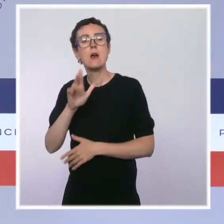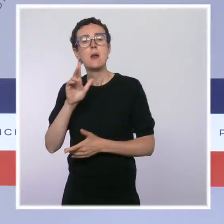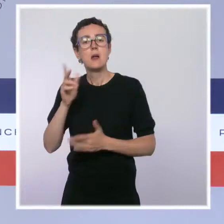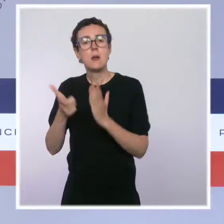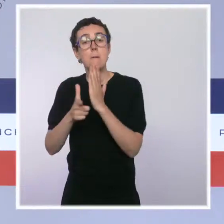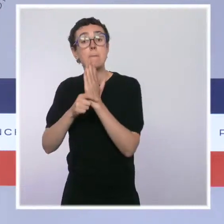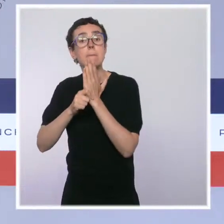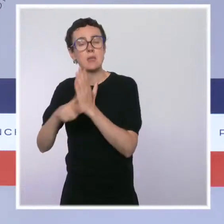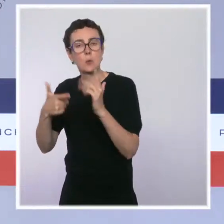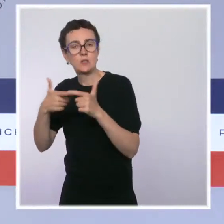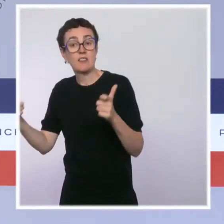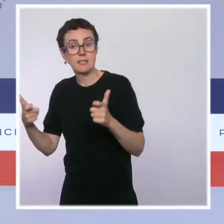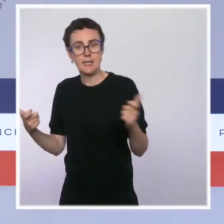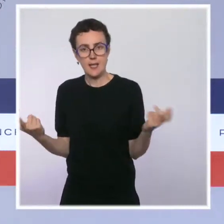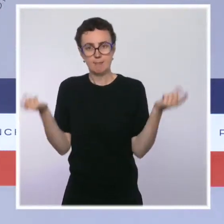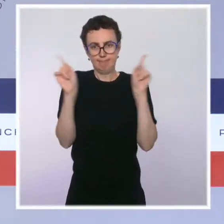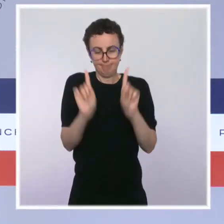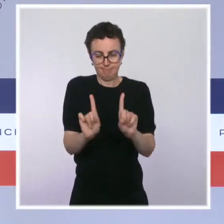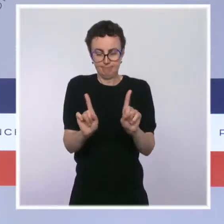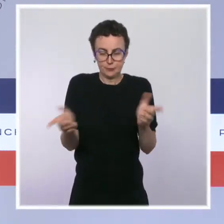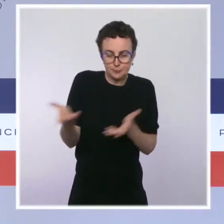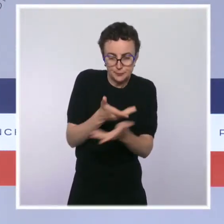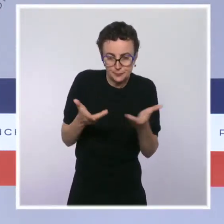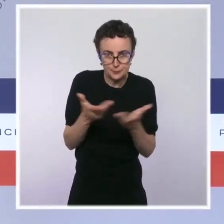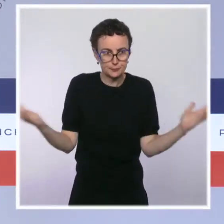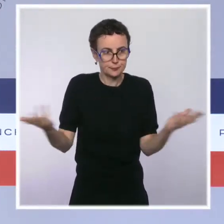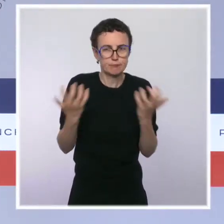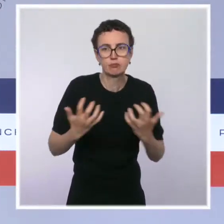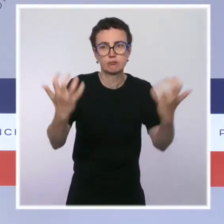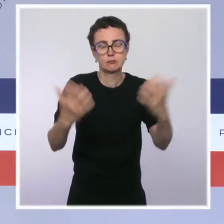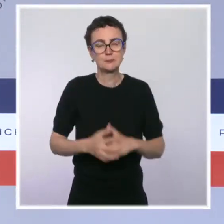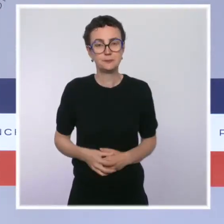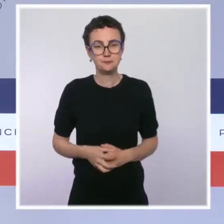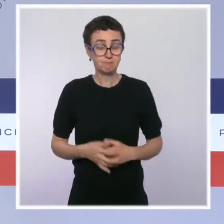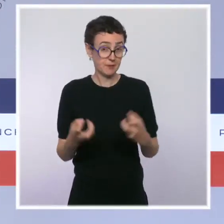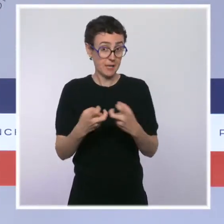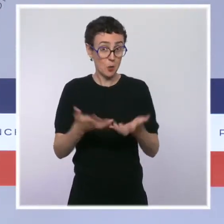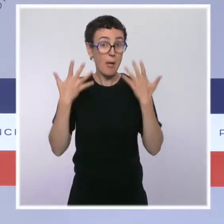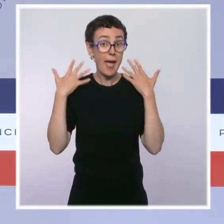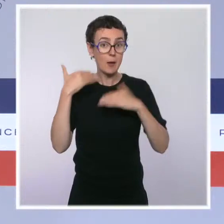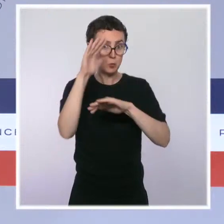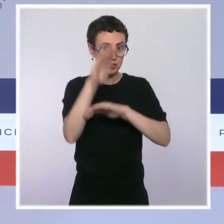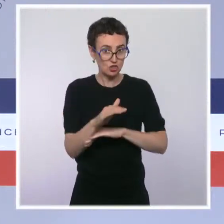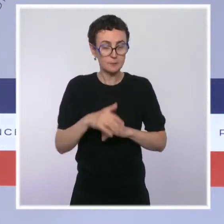Prenant exemple sur l'ambition de la politique française en matière d'aires protégées, l'Union internationale pour la